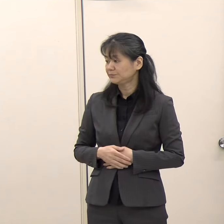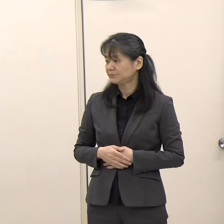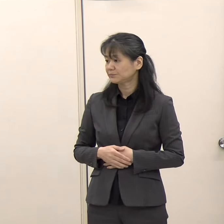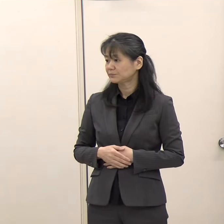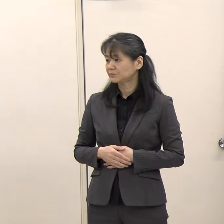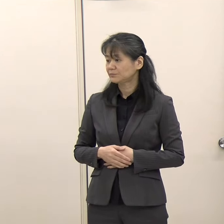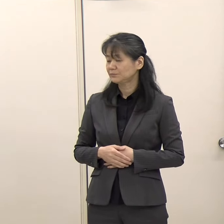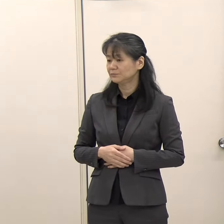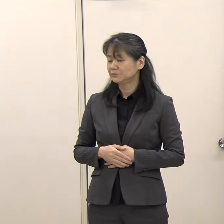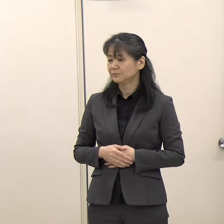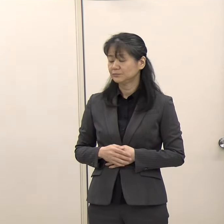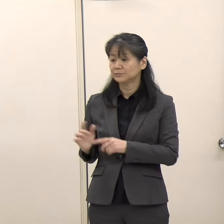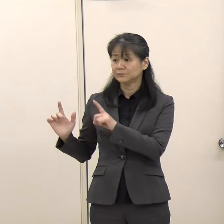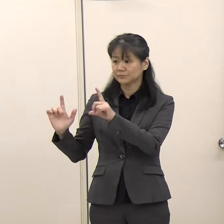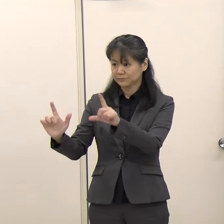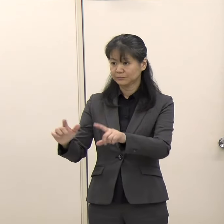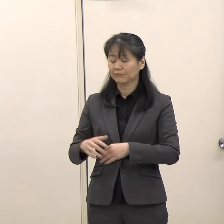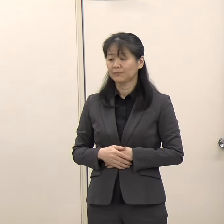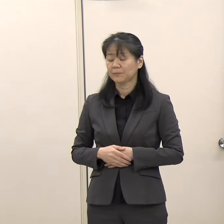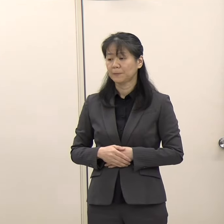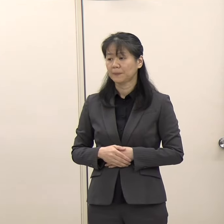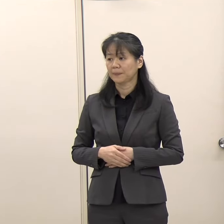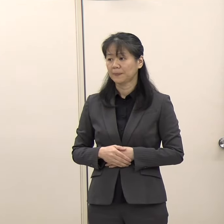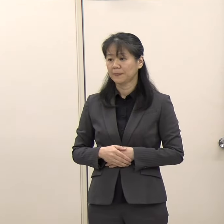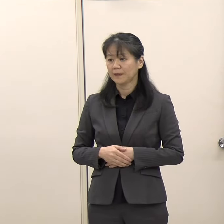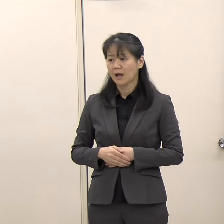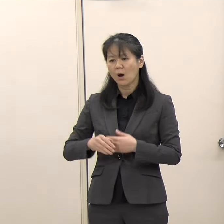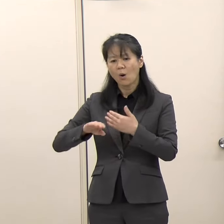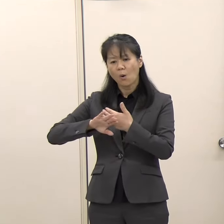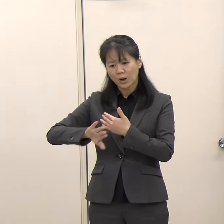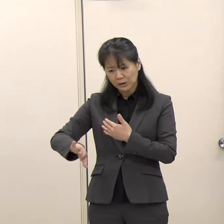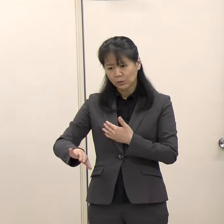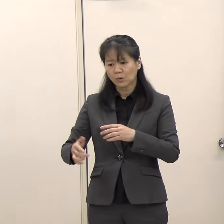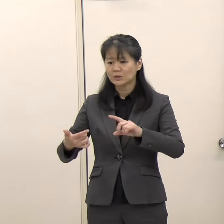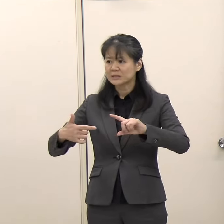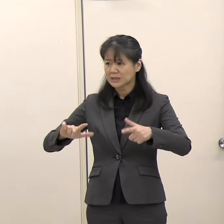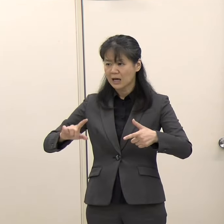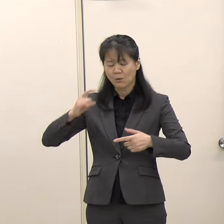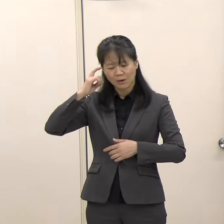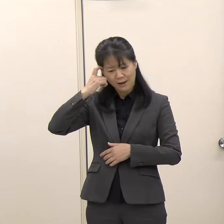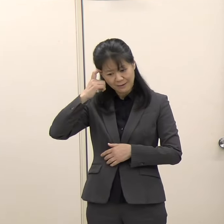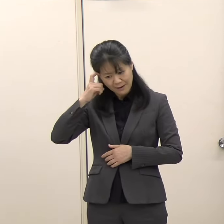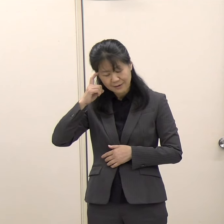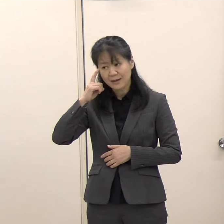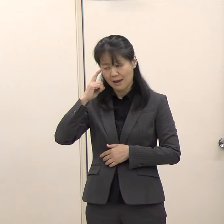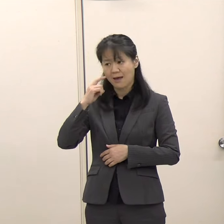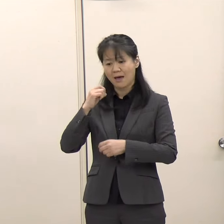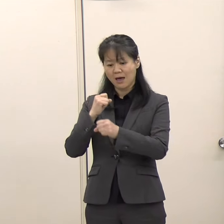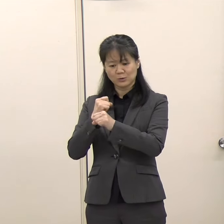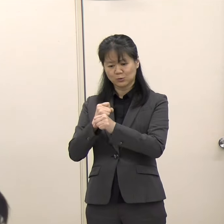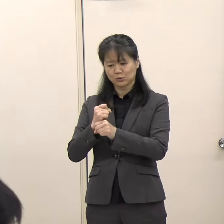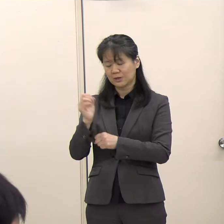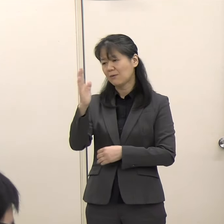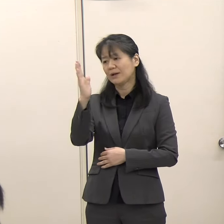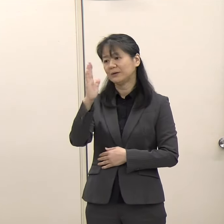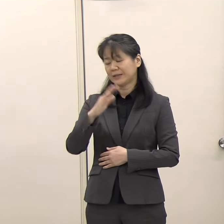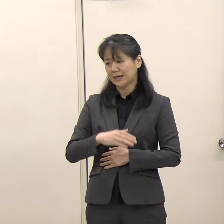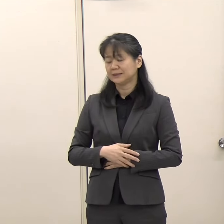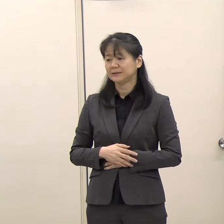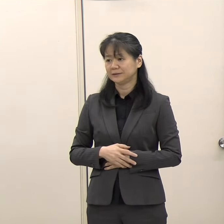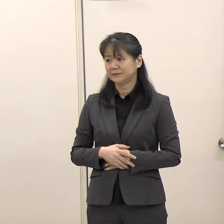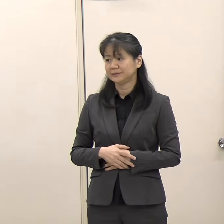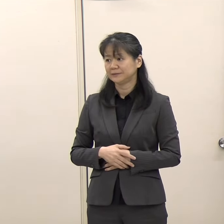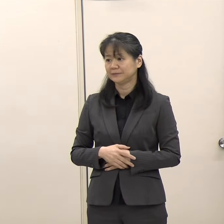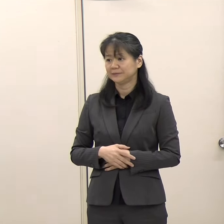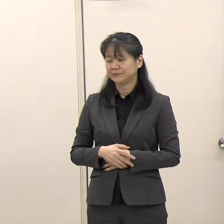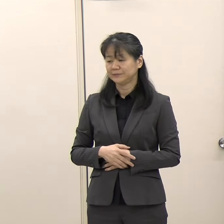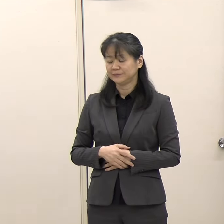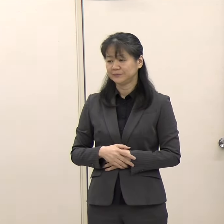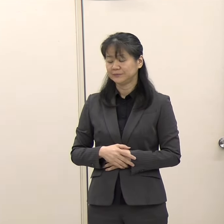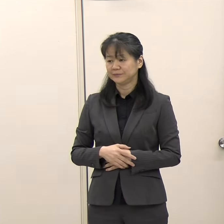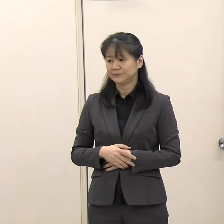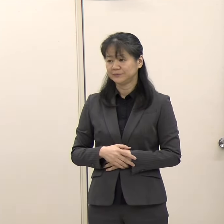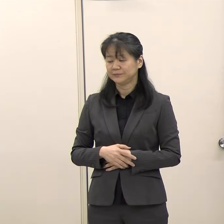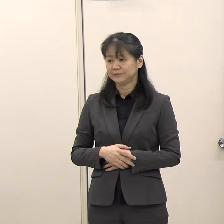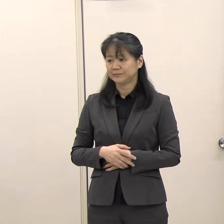（国際政策課）特にほかのところとの違いを考えているというものではありません。